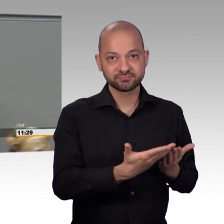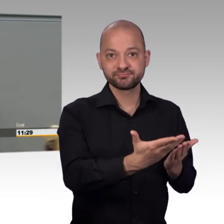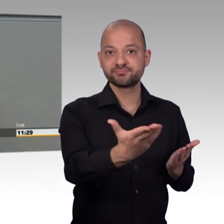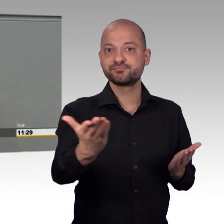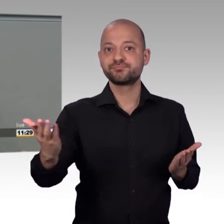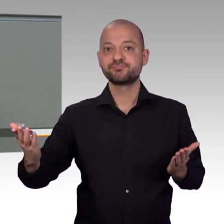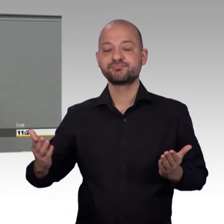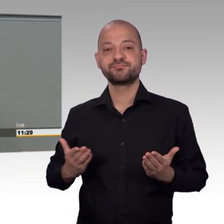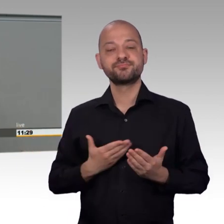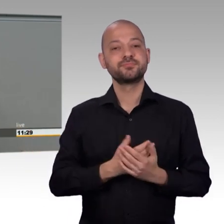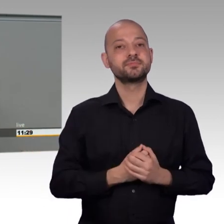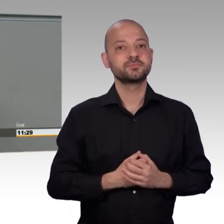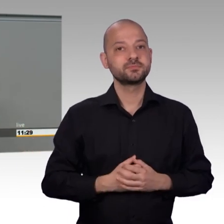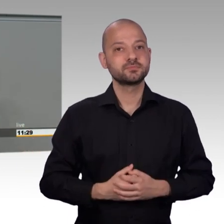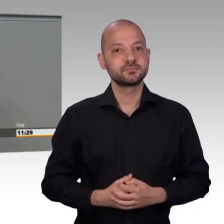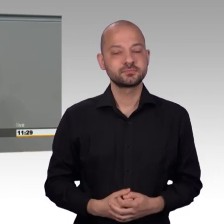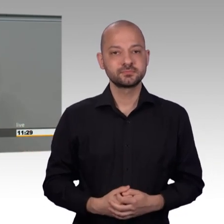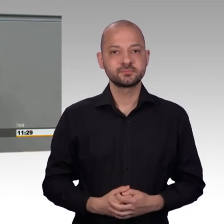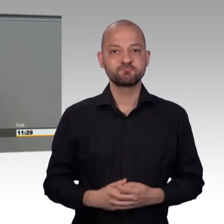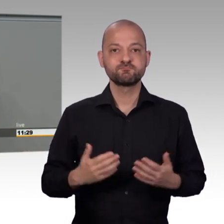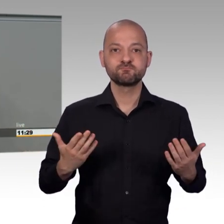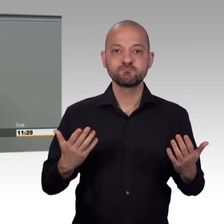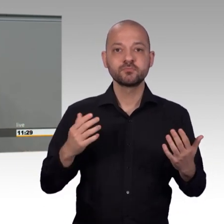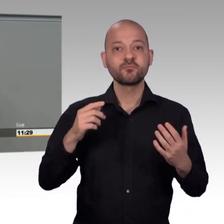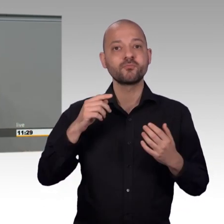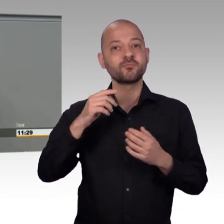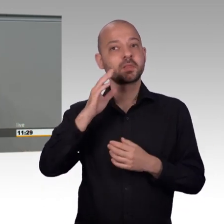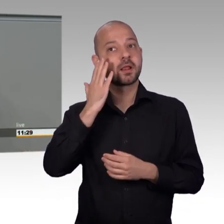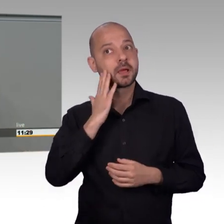nicht an den Wohnort, und nicht an die Staatsangehörigkeit gebunden.